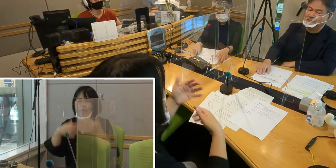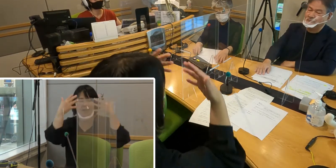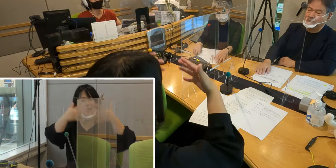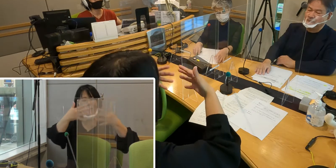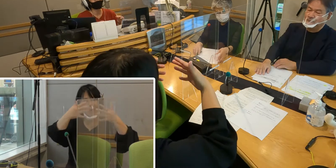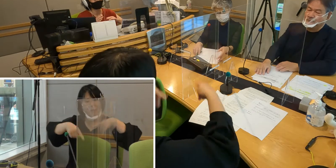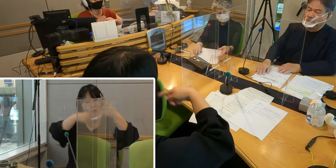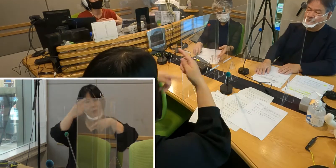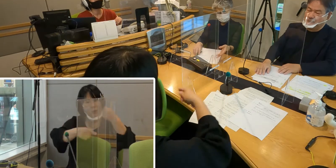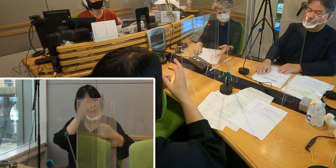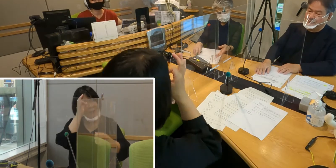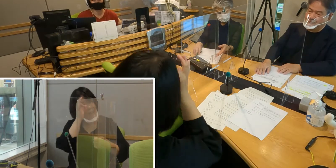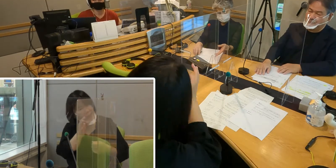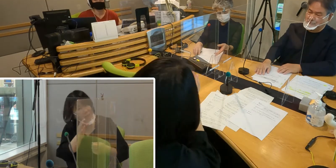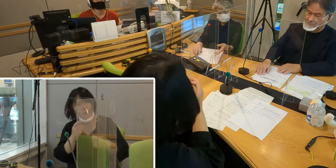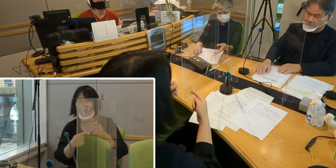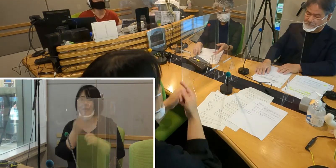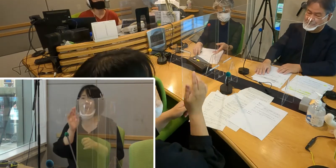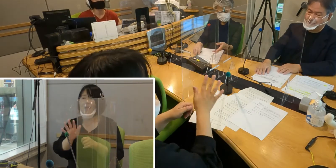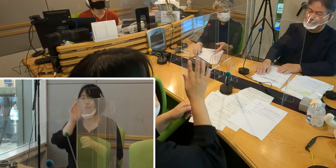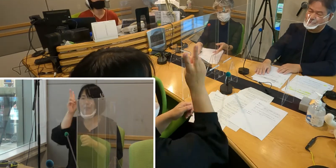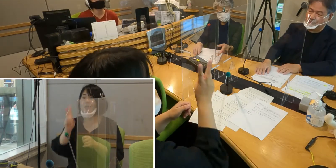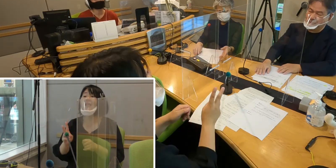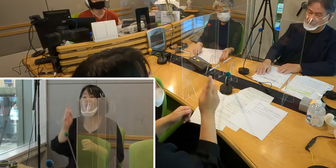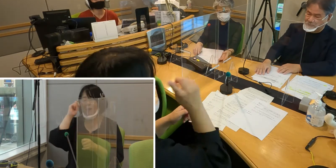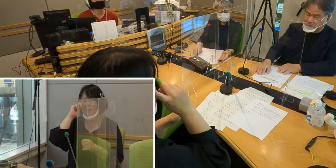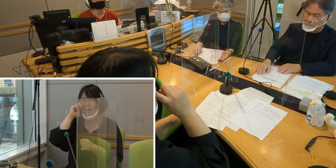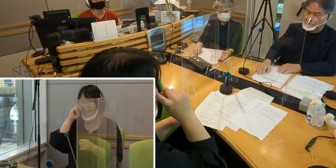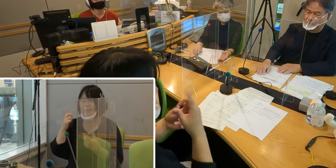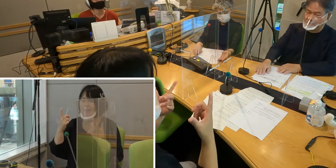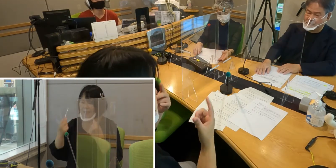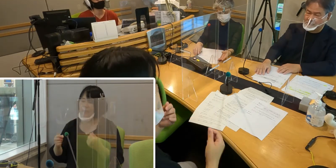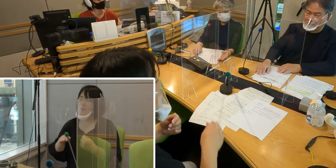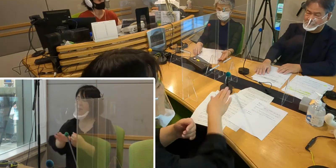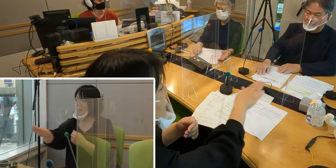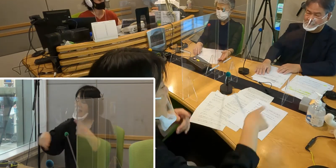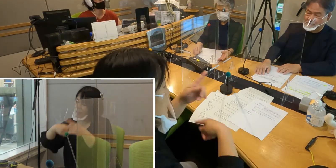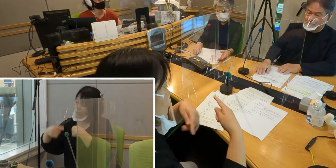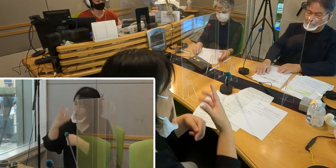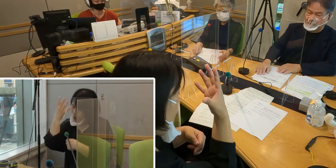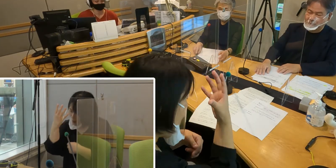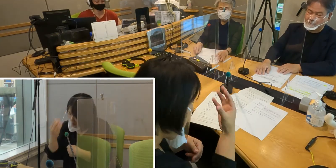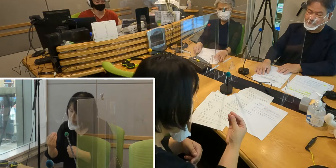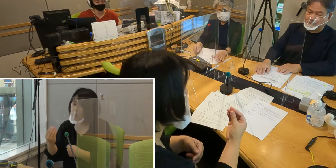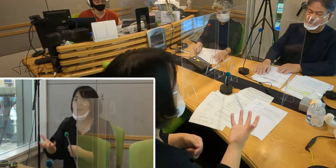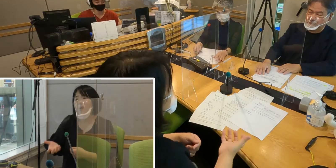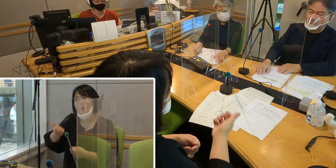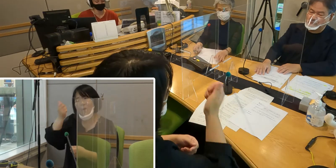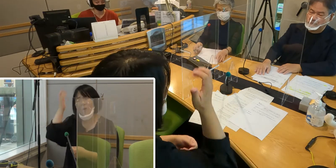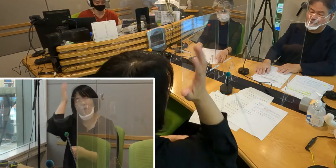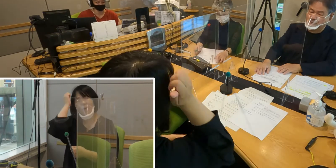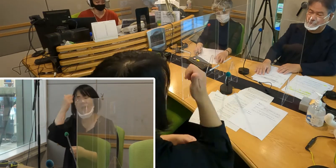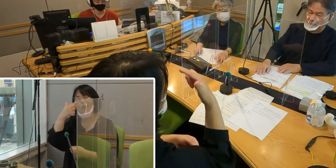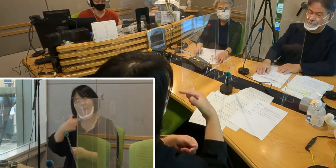これをきっかけにね皆さんに手話を覚えていただけたら 嬉しいなというふうに私からも思いますし